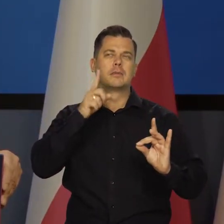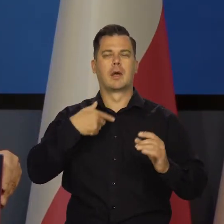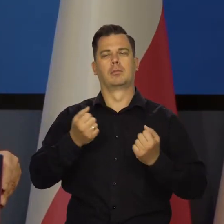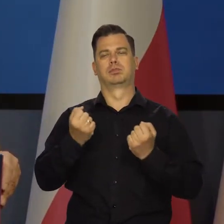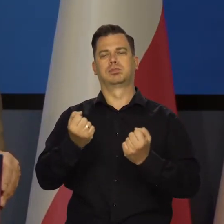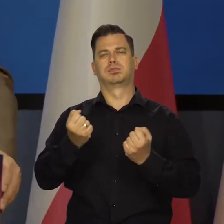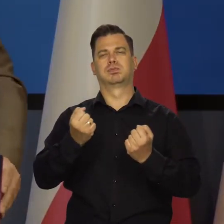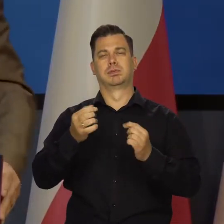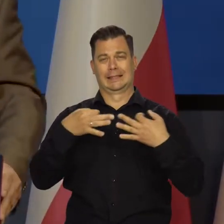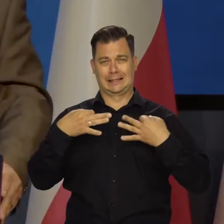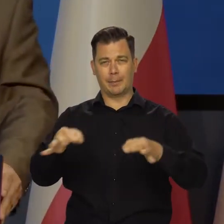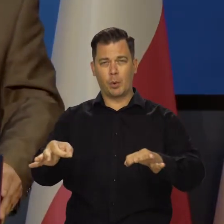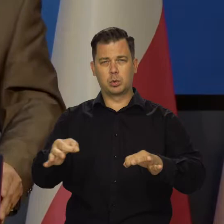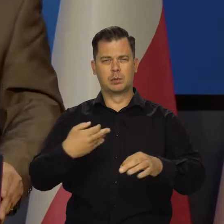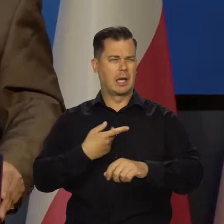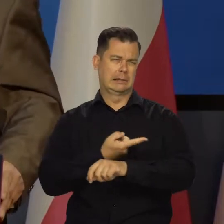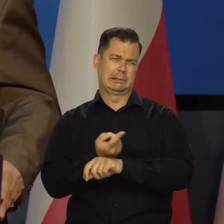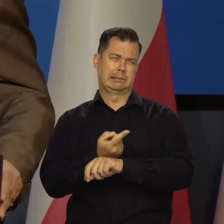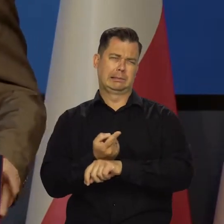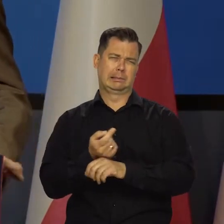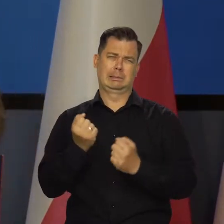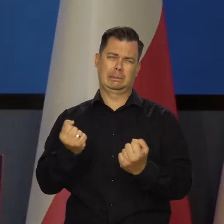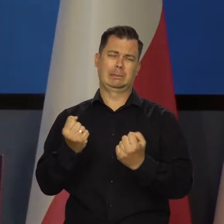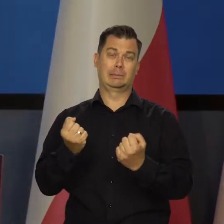To jest tak, jakbyśmy jechali gdzieś samochodem. Rozpędzili się bardzo.